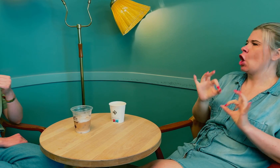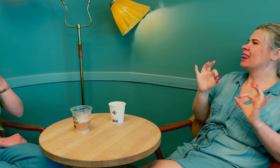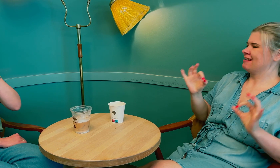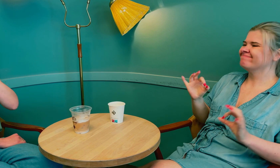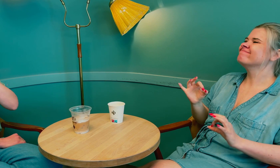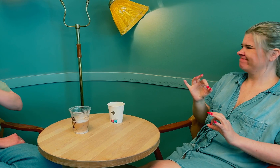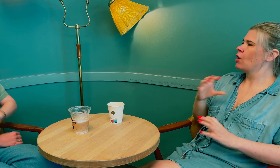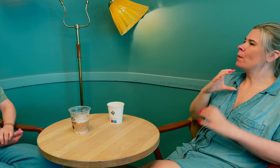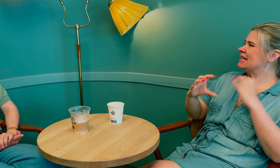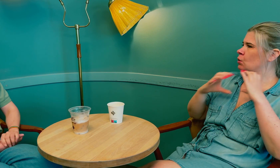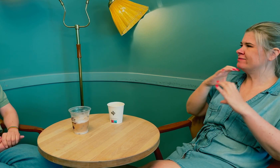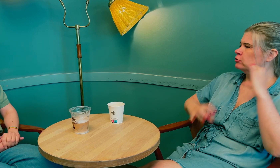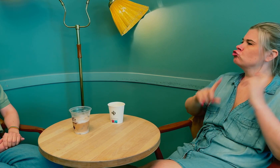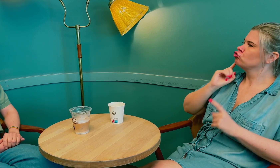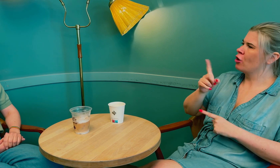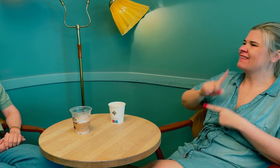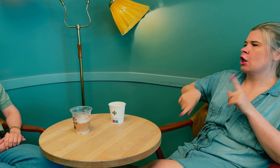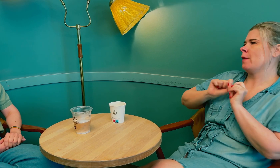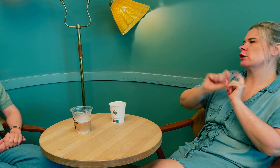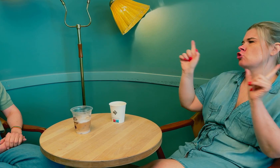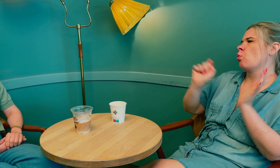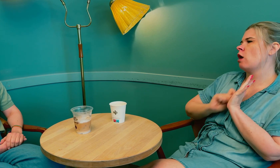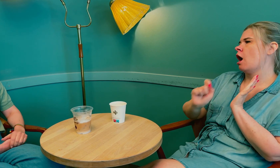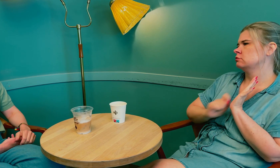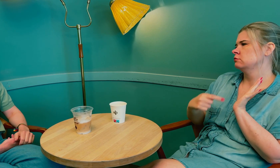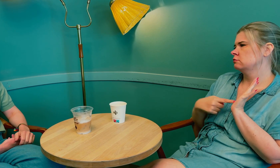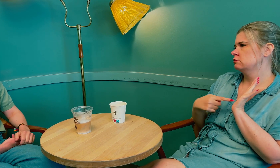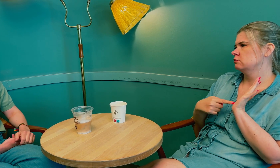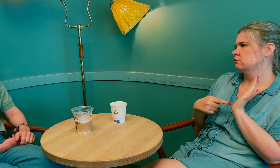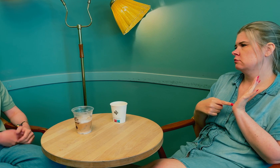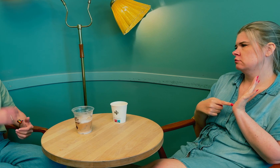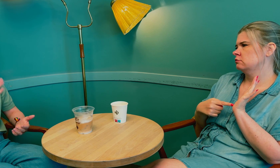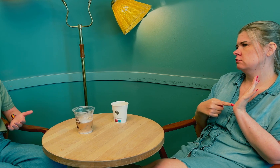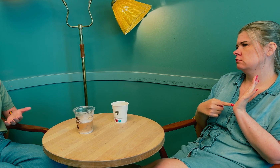Det var tydelig at kommunikasjonssvikten skyldtes feilinformasjon i journalen.